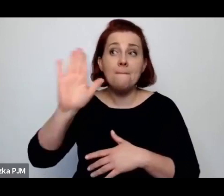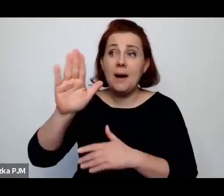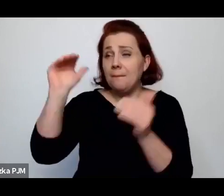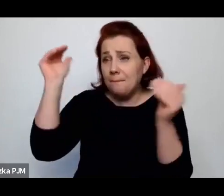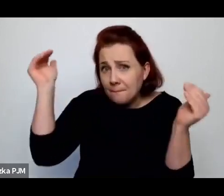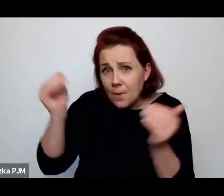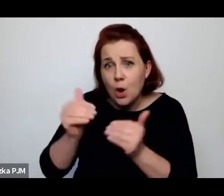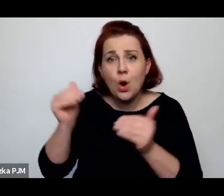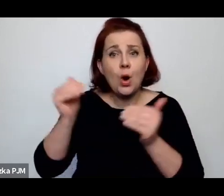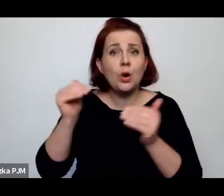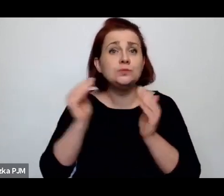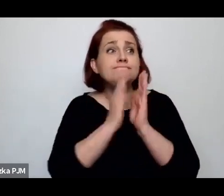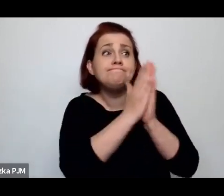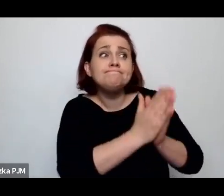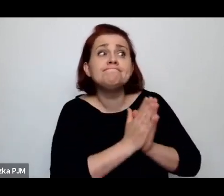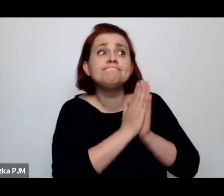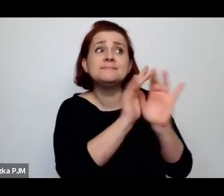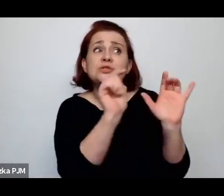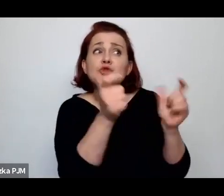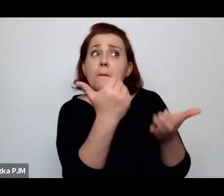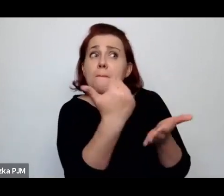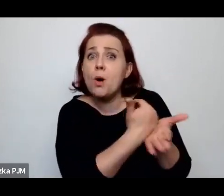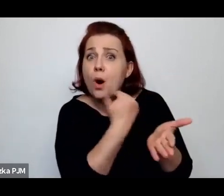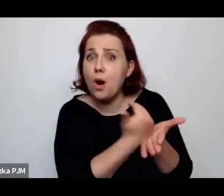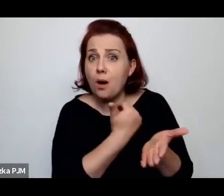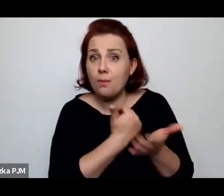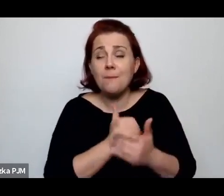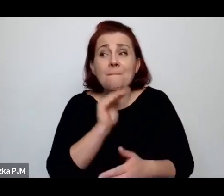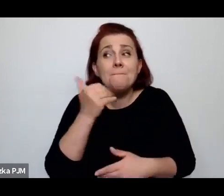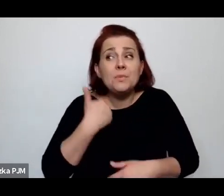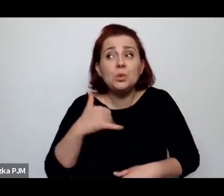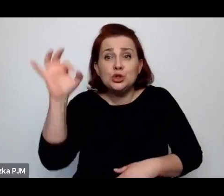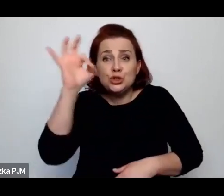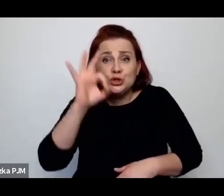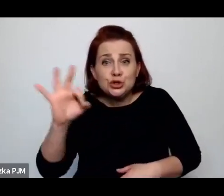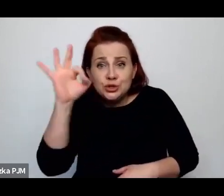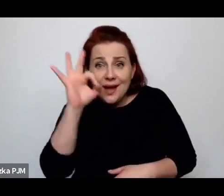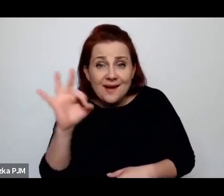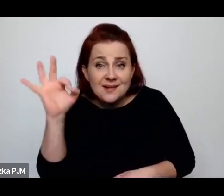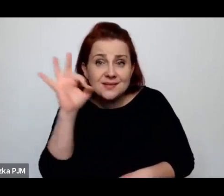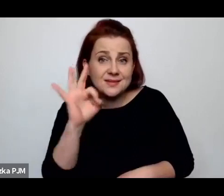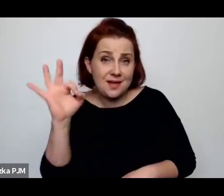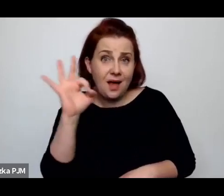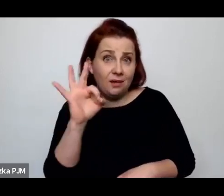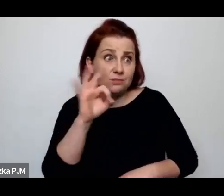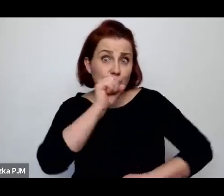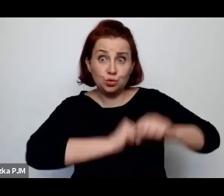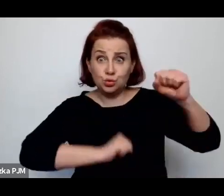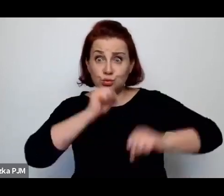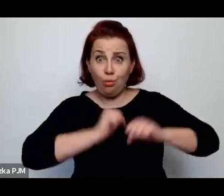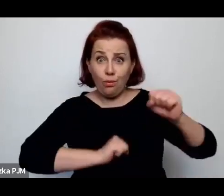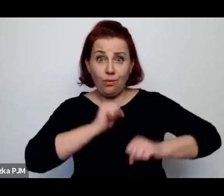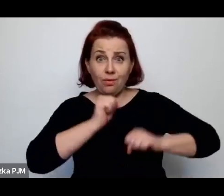ubiegania się o jakąkolwiek pomoc i miały szansę dochodzenia sądownie alimentów.